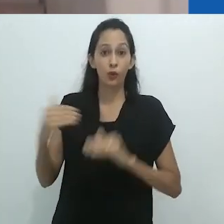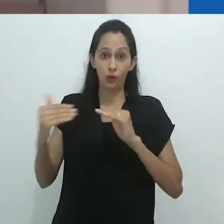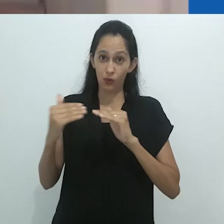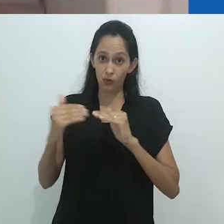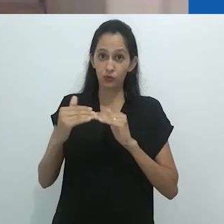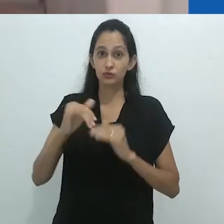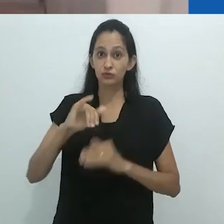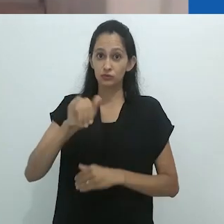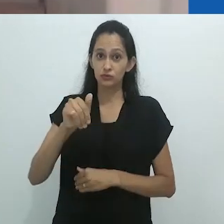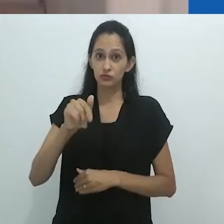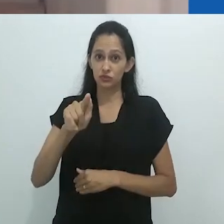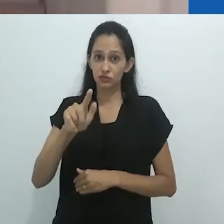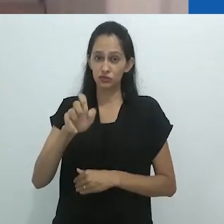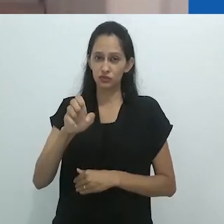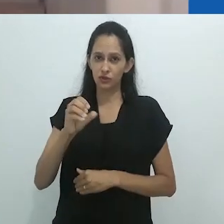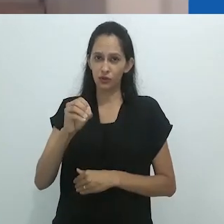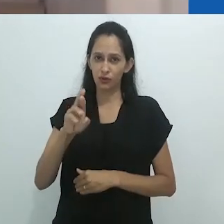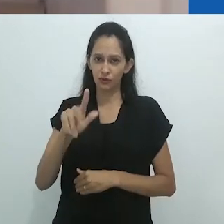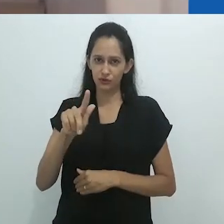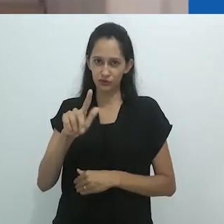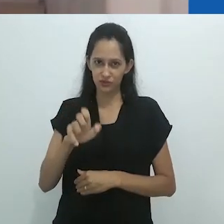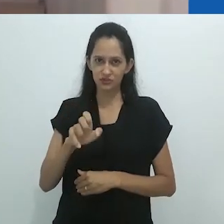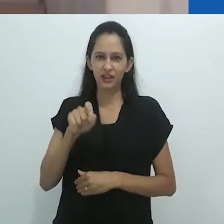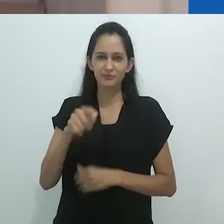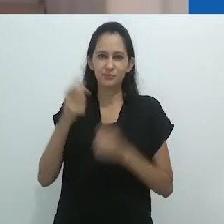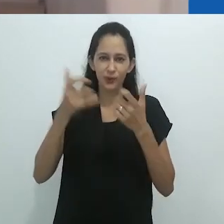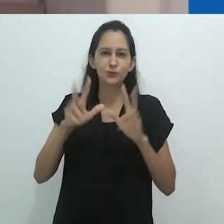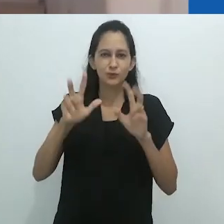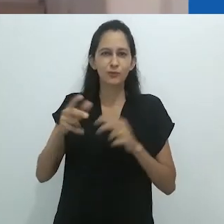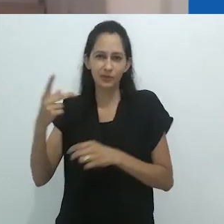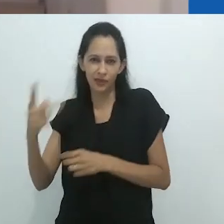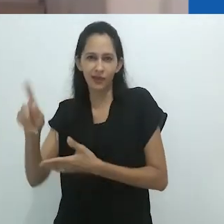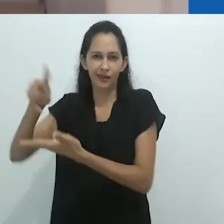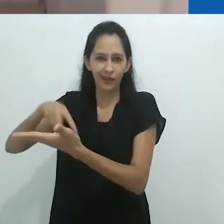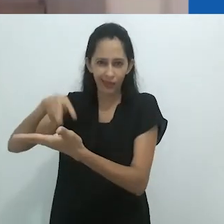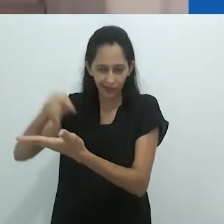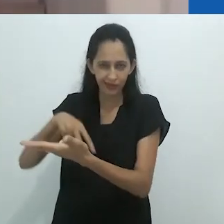quando ele diz que salta aos olhos sua vitalidade, engenhosidade